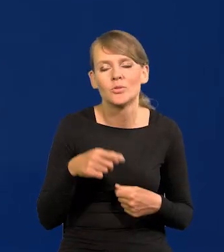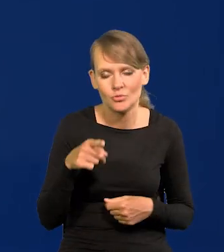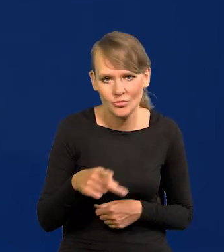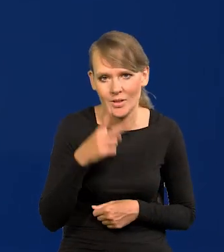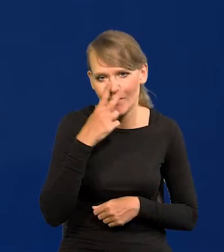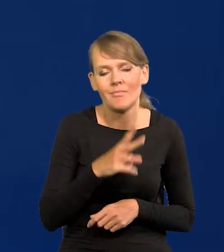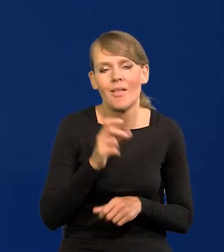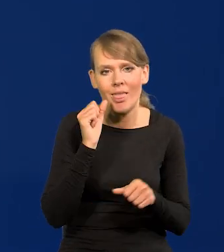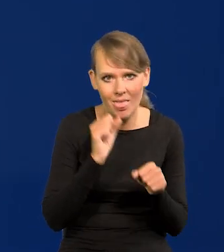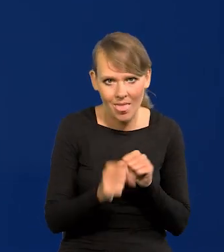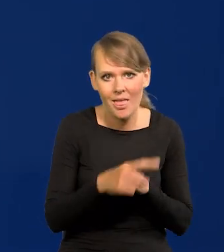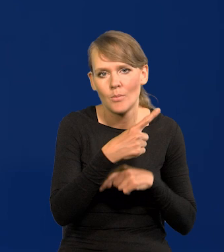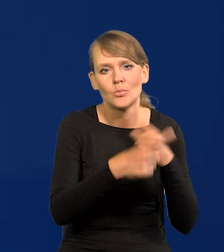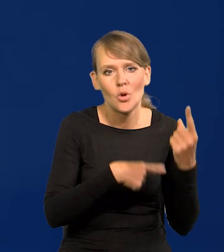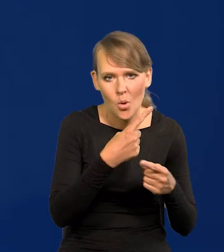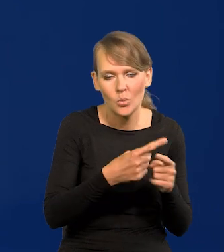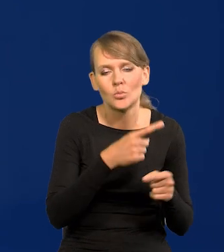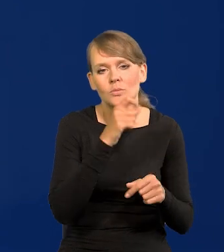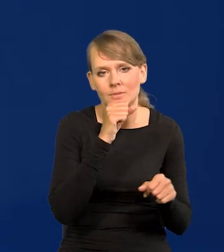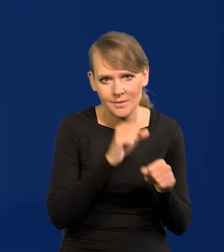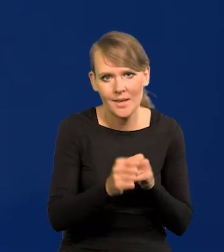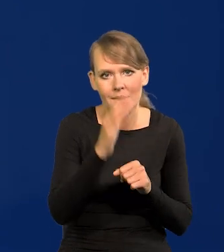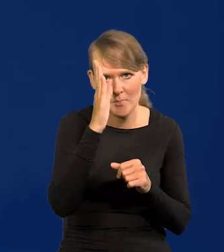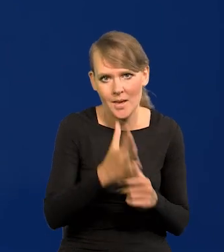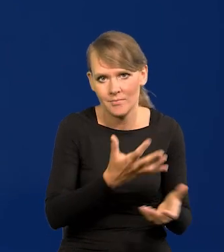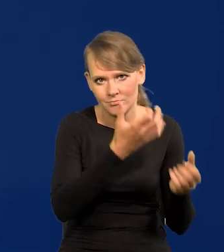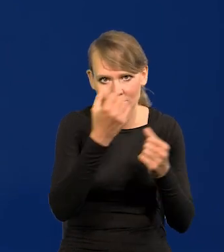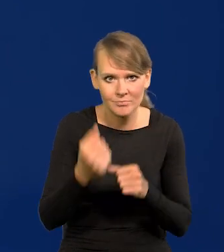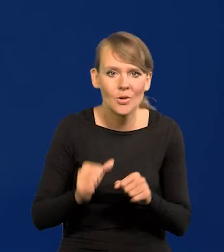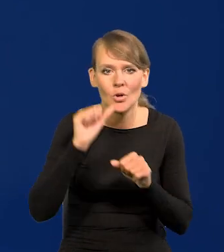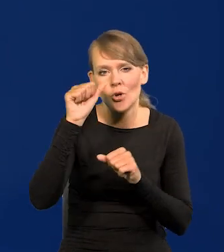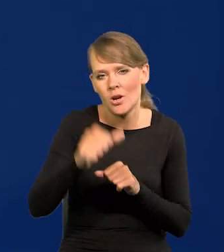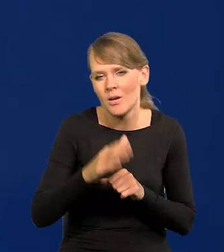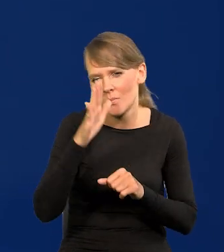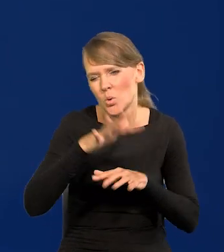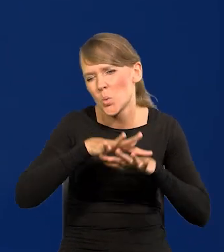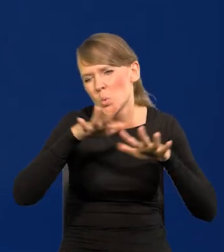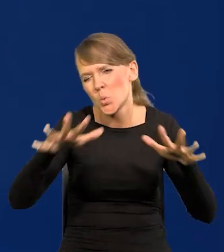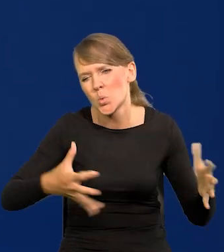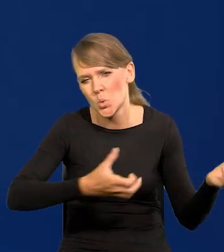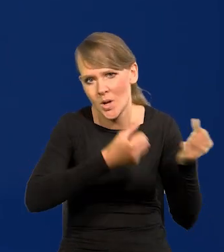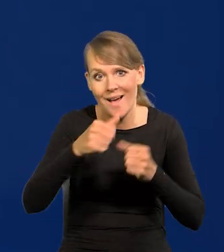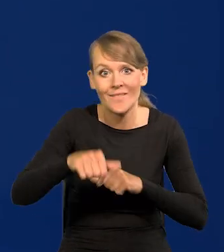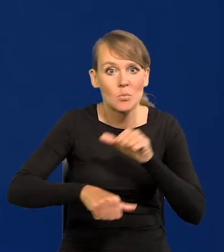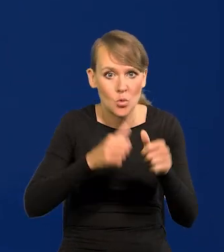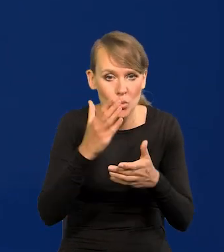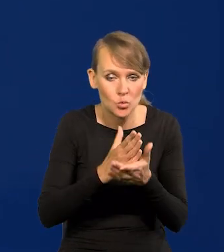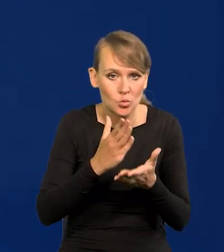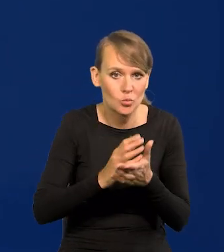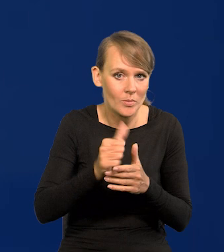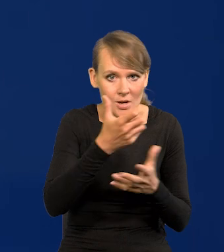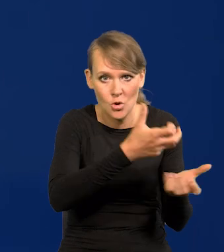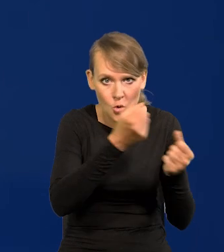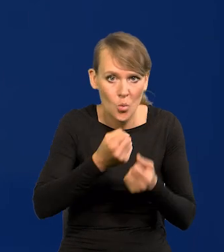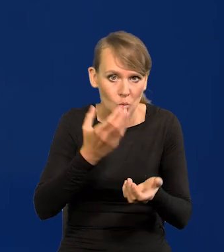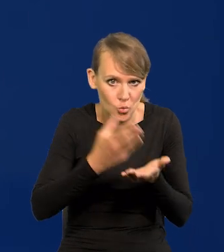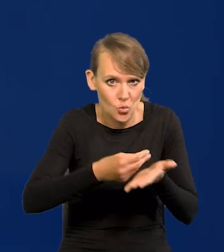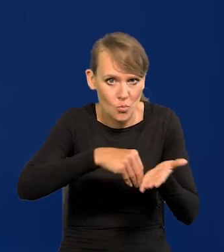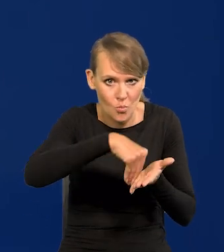że są już produkowane i że będą już w przyszłym roku ogromne dostawy, a w tym roku już były pierwsze, opłacone już przecież w tym roku.